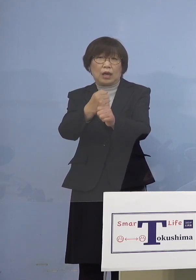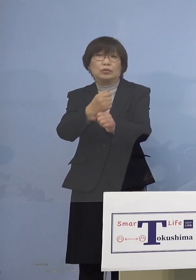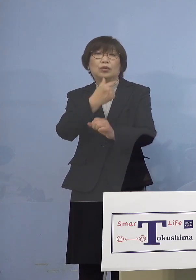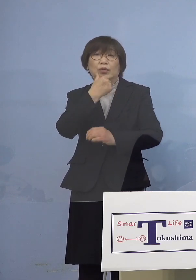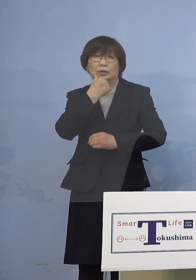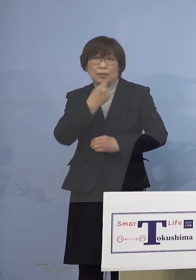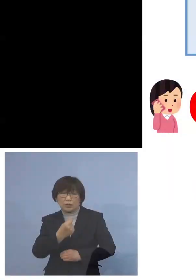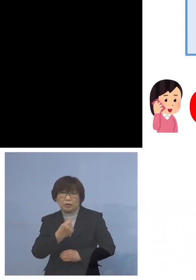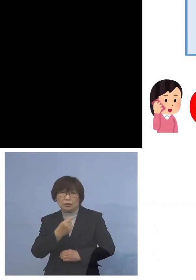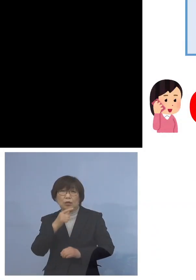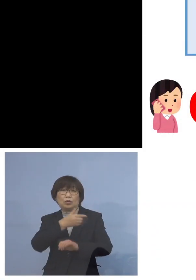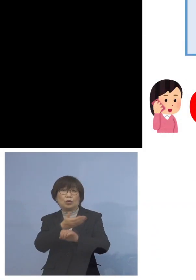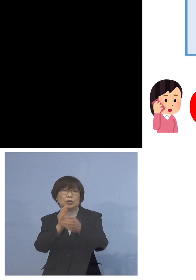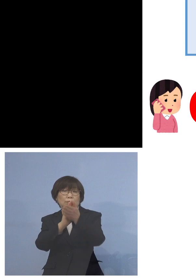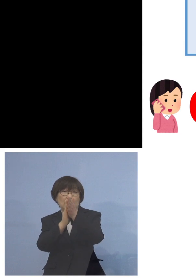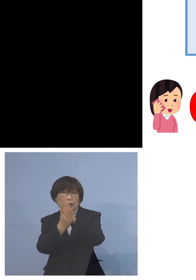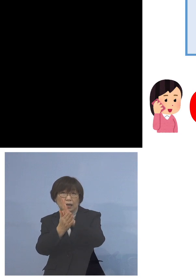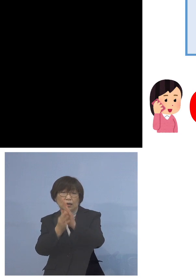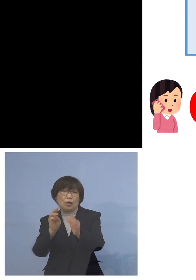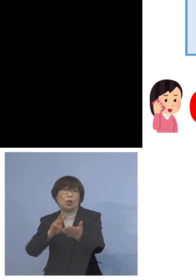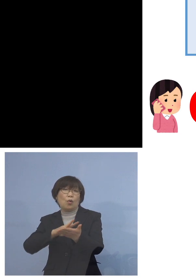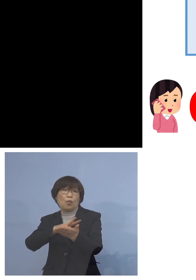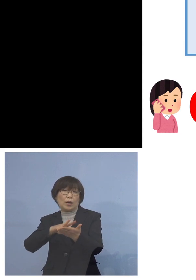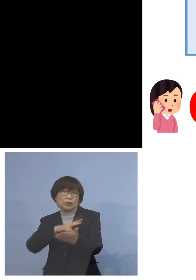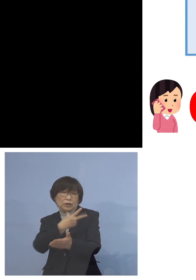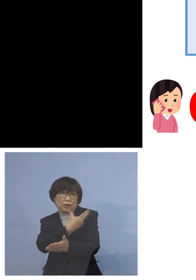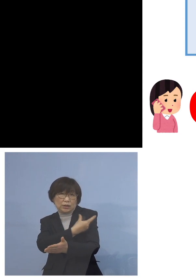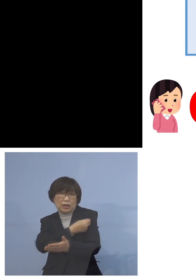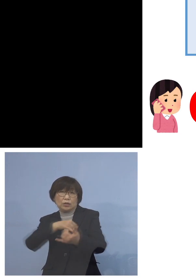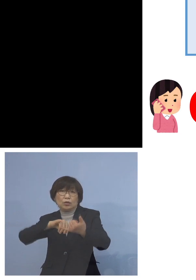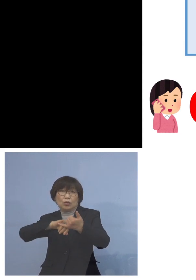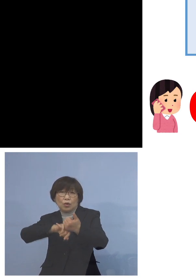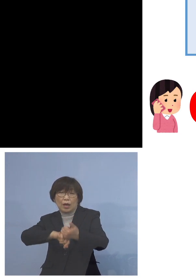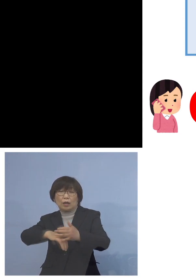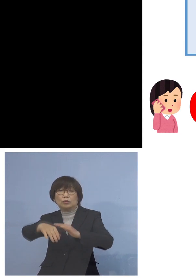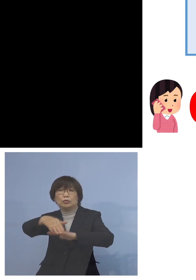徳島県ワクチン接種 予約受付コールセンター